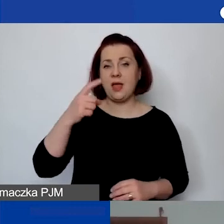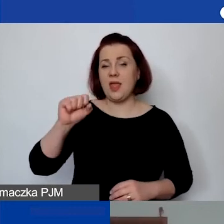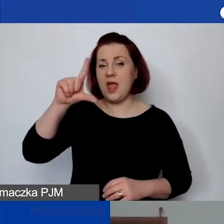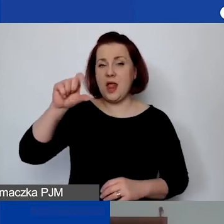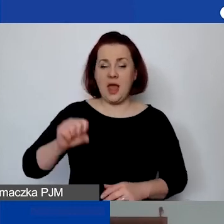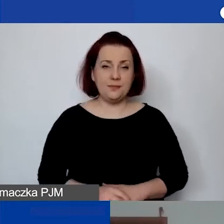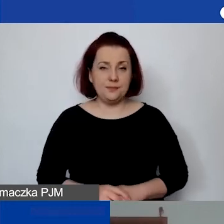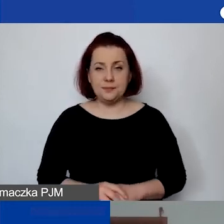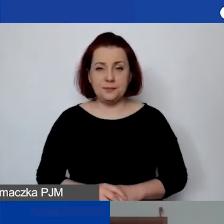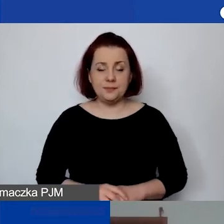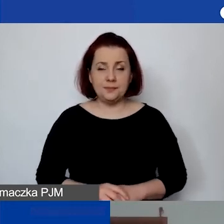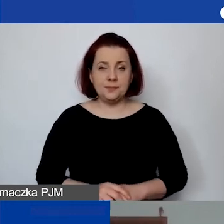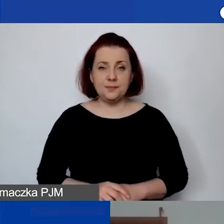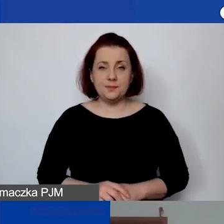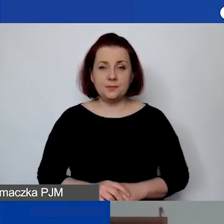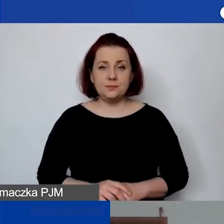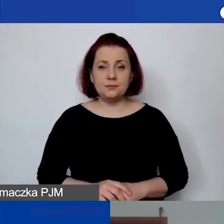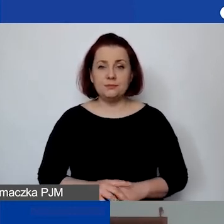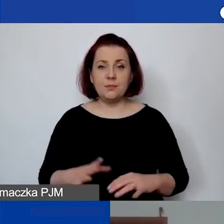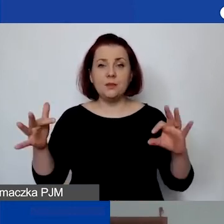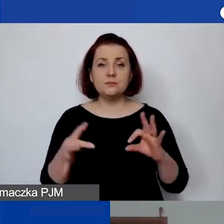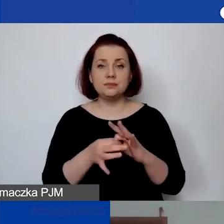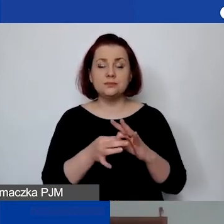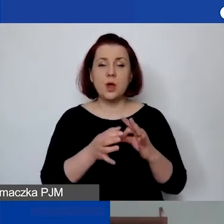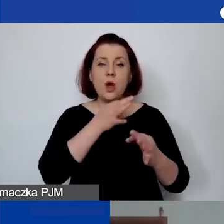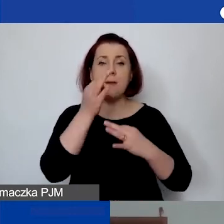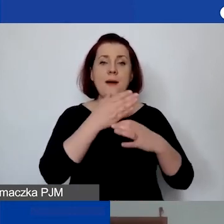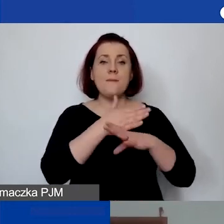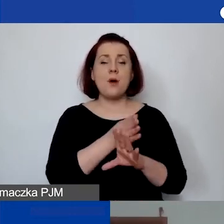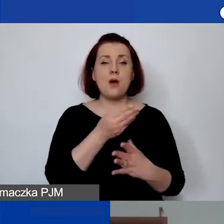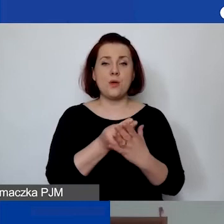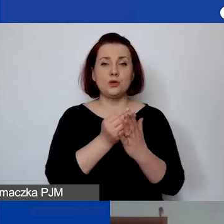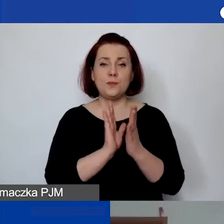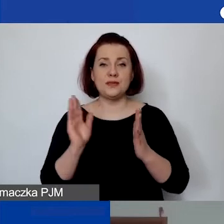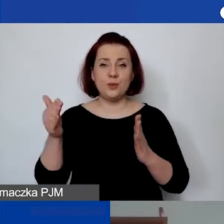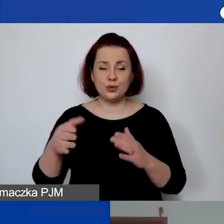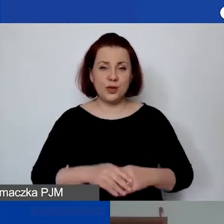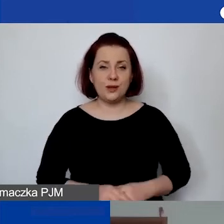Pytanie padło w kontekście omawiania i podziału kosztów bezpośrednich. Pytanie brzmi: